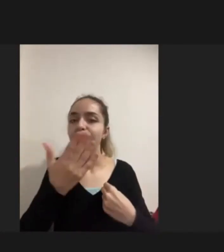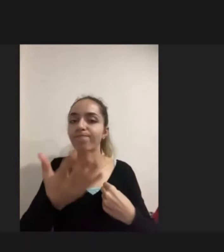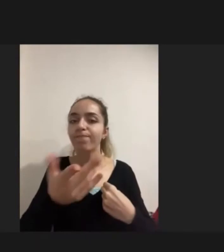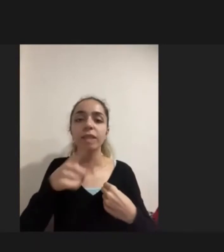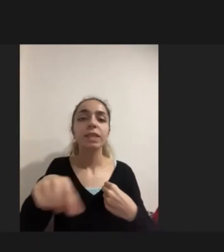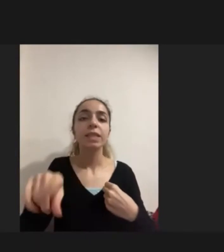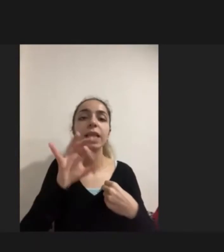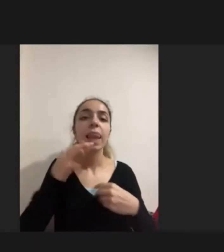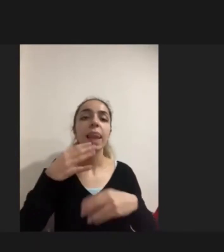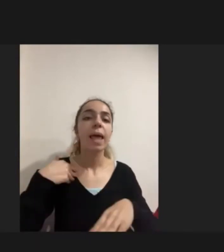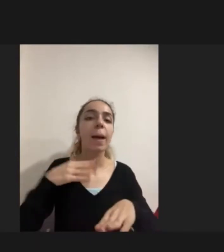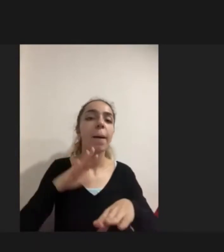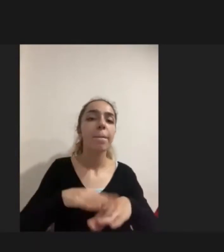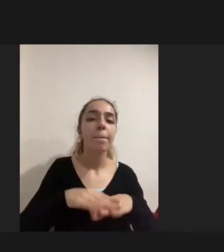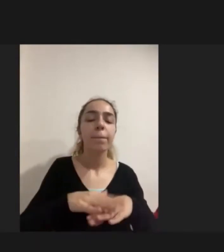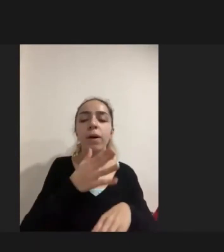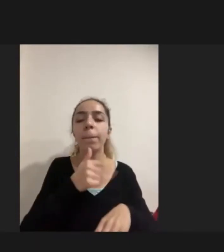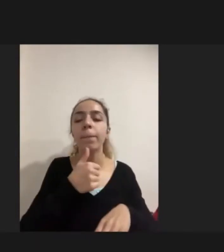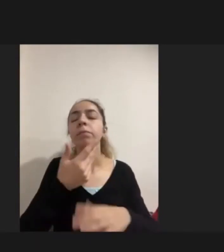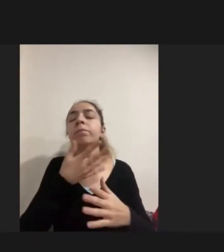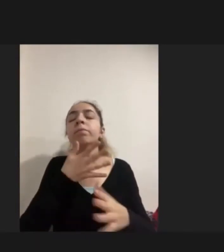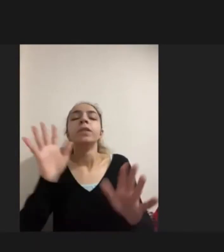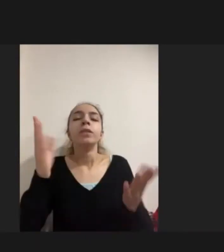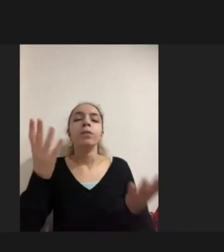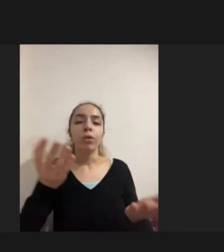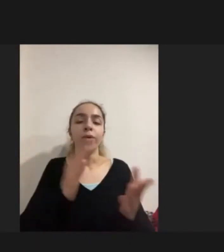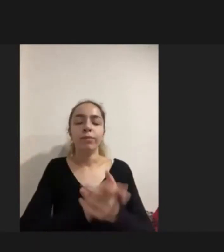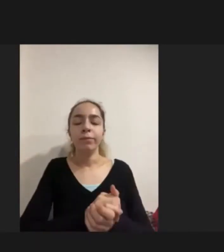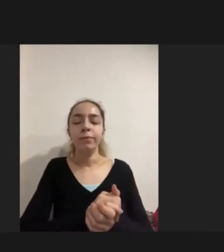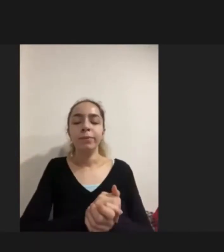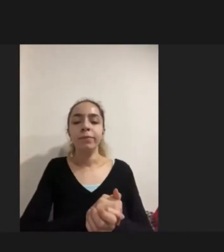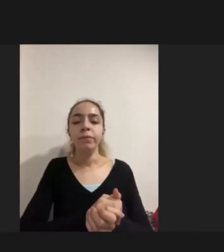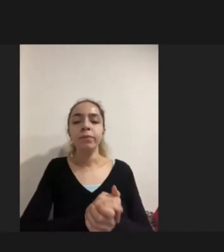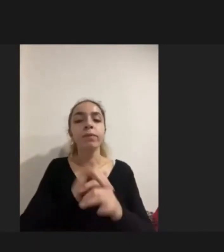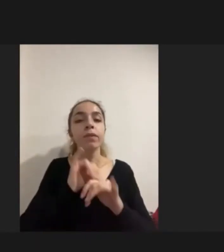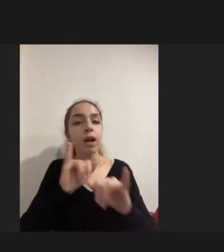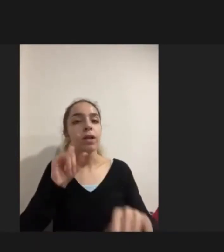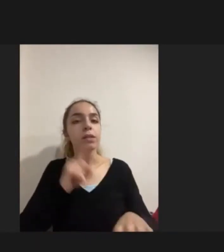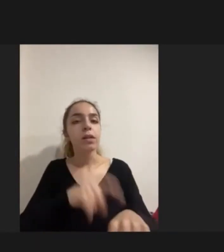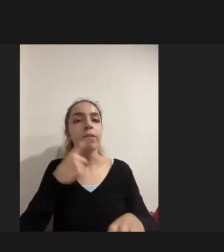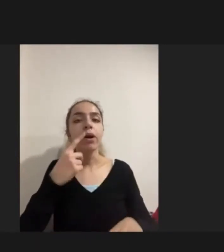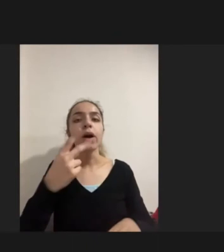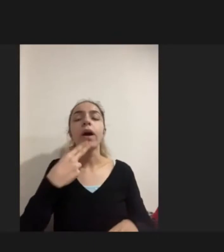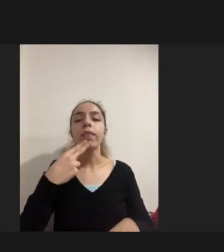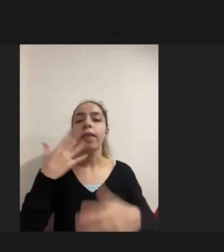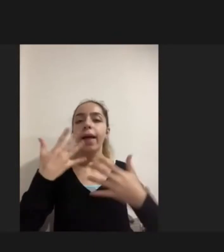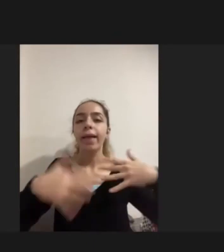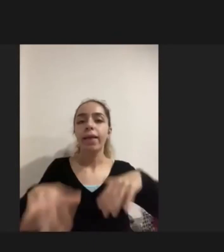Ise karşılığını bulamamakta Aynı zamanda engelli kadınlara özelinde ise Engellilik